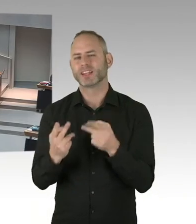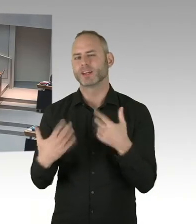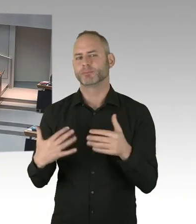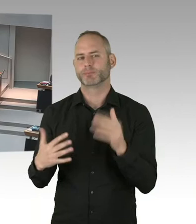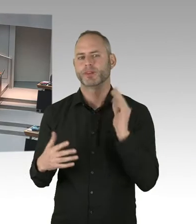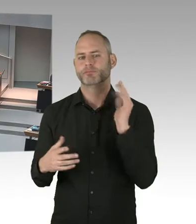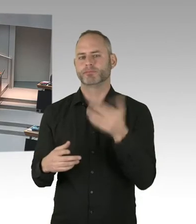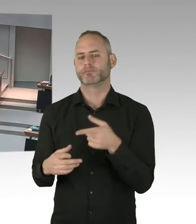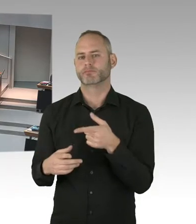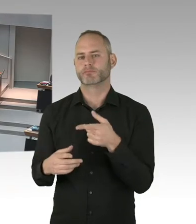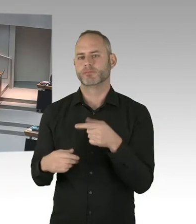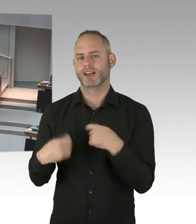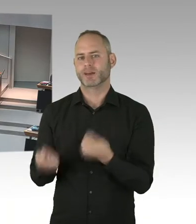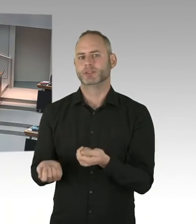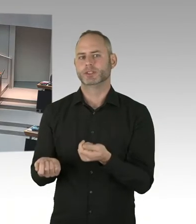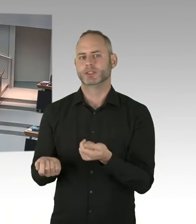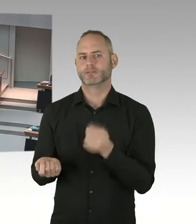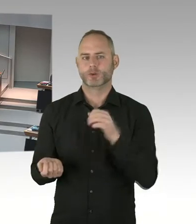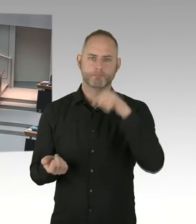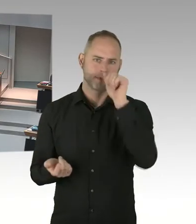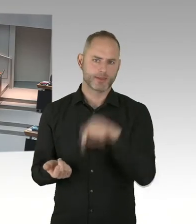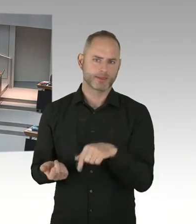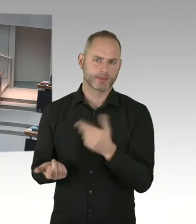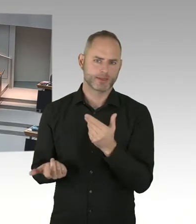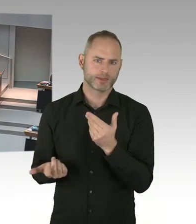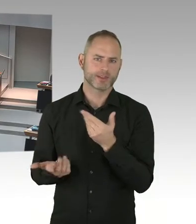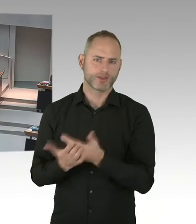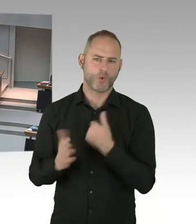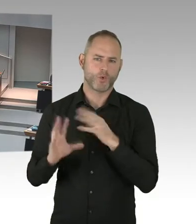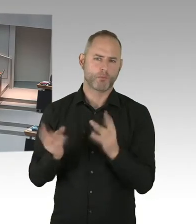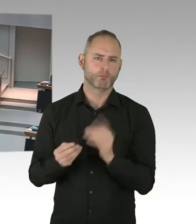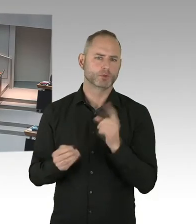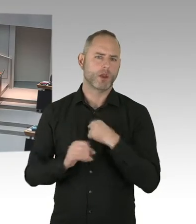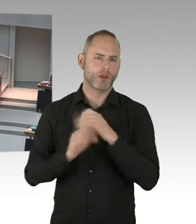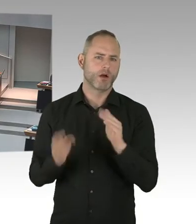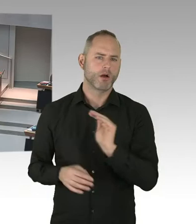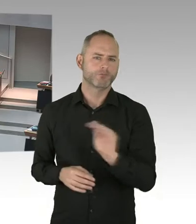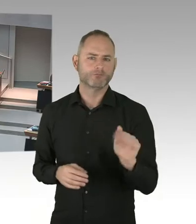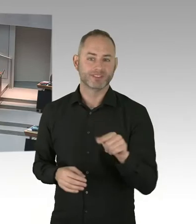und ich denke, die Berliner Ärztinnen und Ärzte können sich sehen lassen, nochmal Dank an dieses Engagement